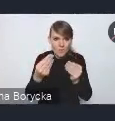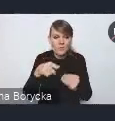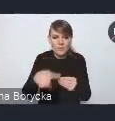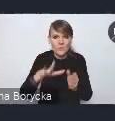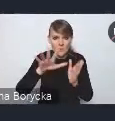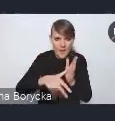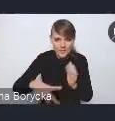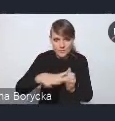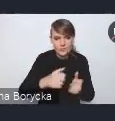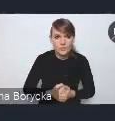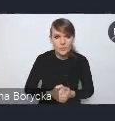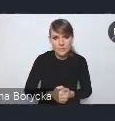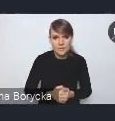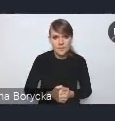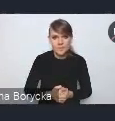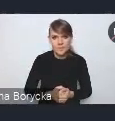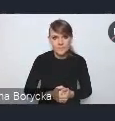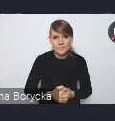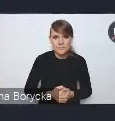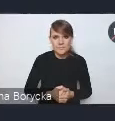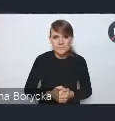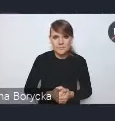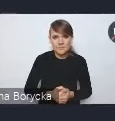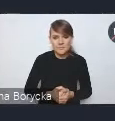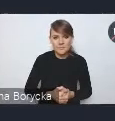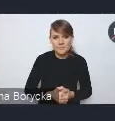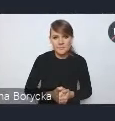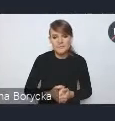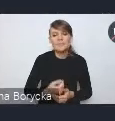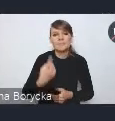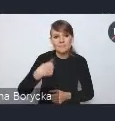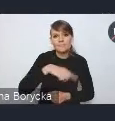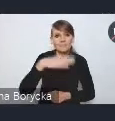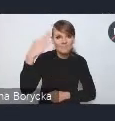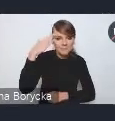ponieważ mamy na uwadze, że kreując politykę miejską,